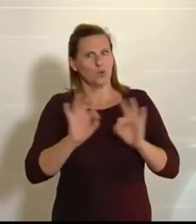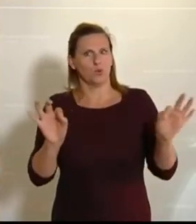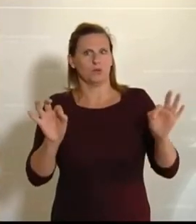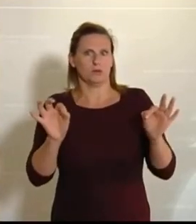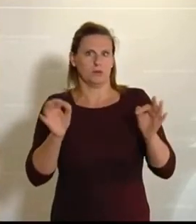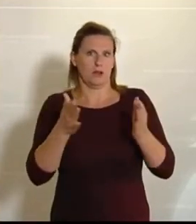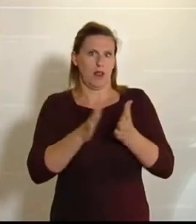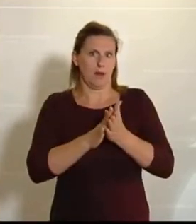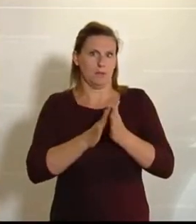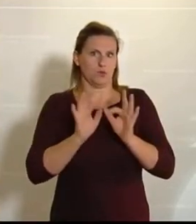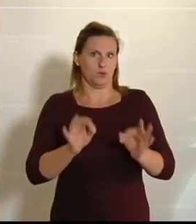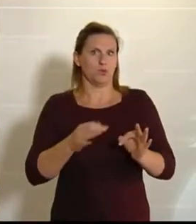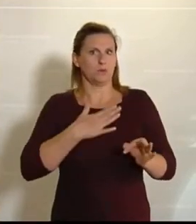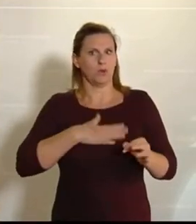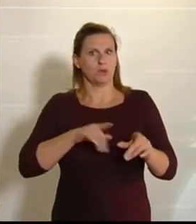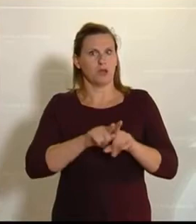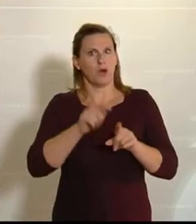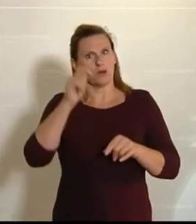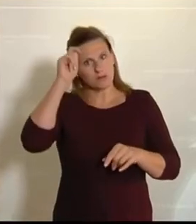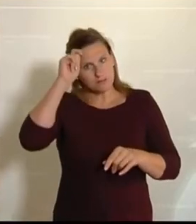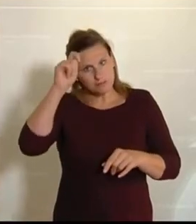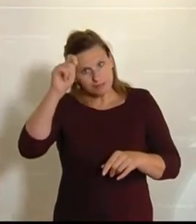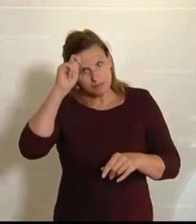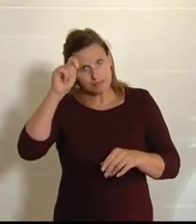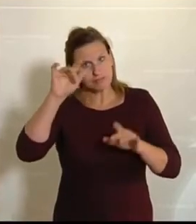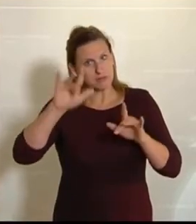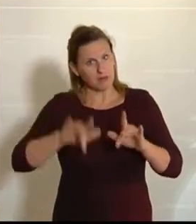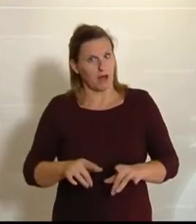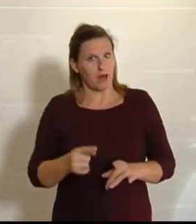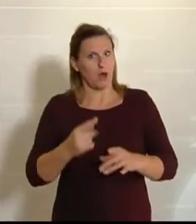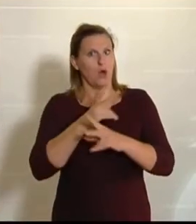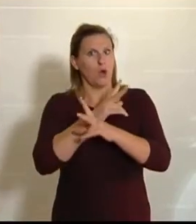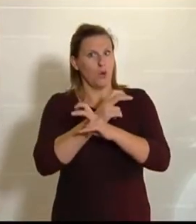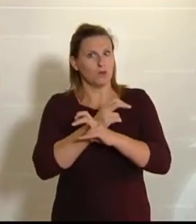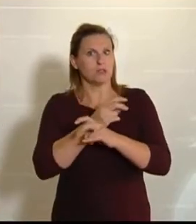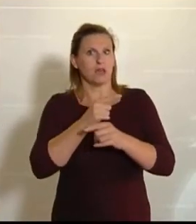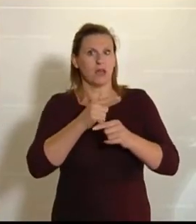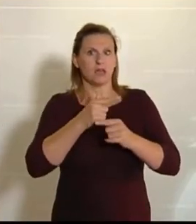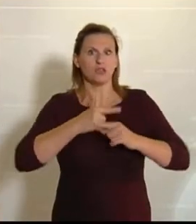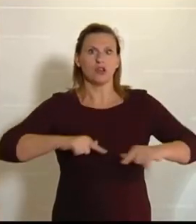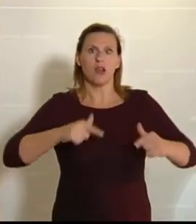ich natürlich auch meine Hochachtung den österreichischen Landwirten und Landwirtinnen zukommen